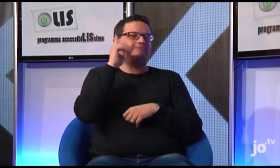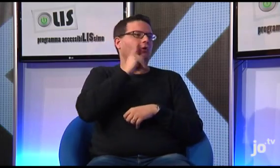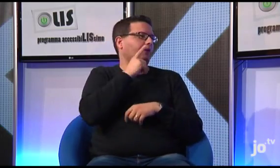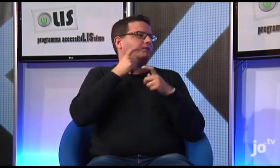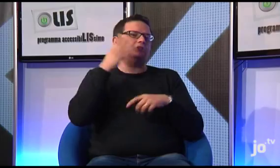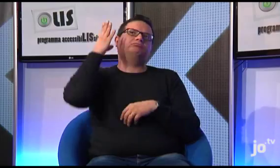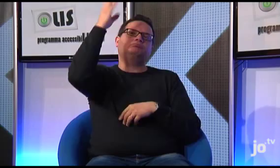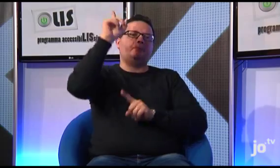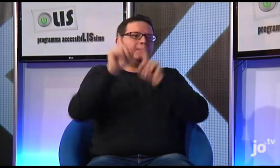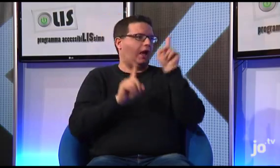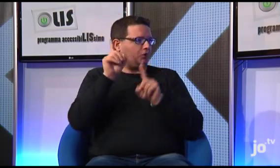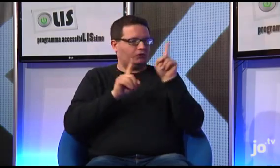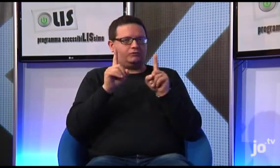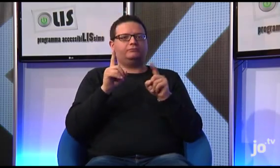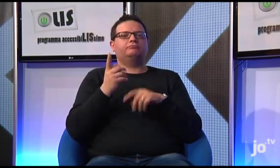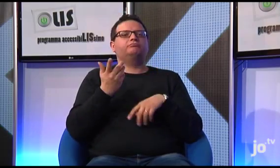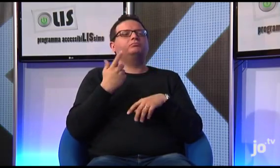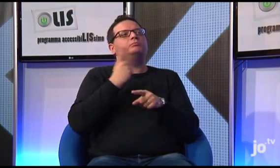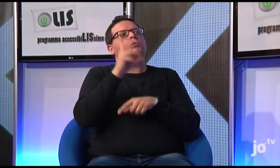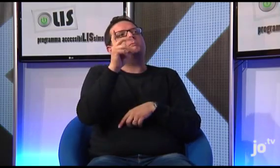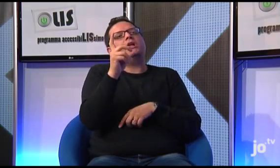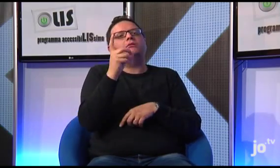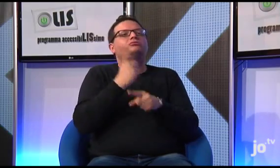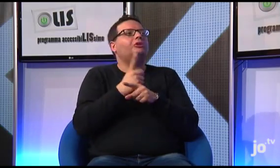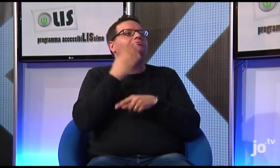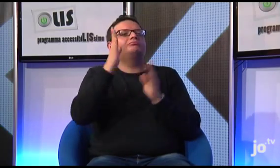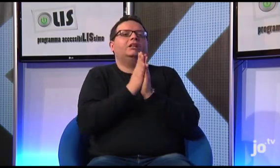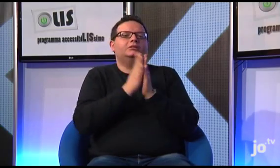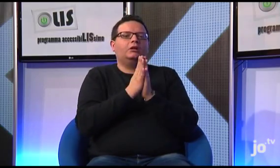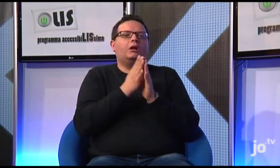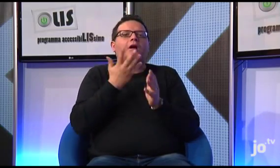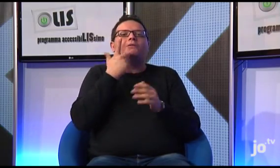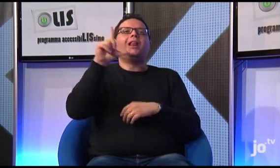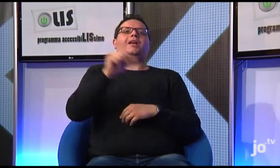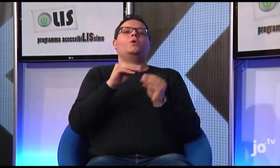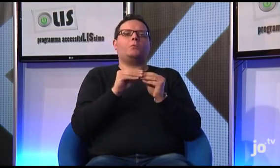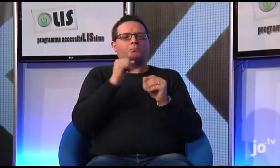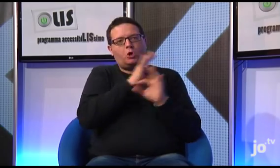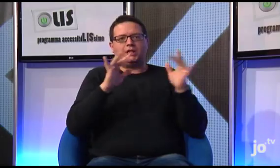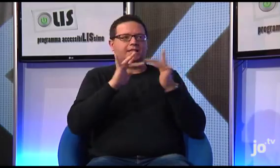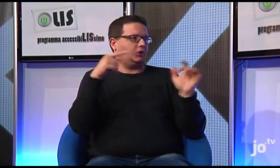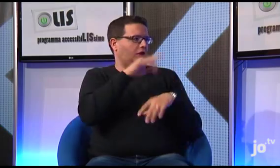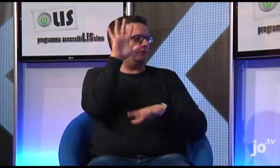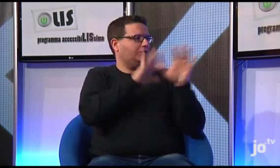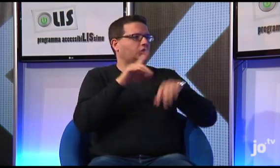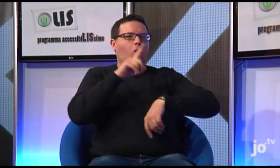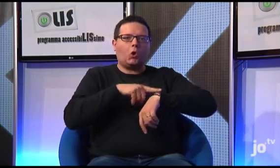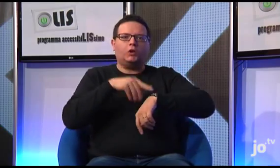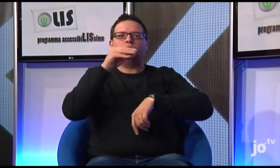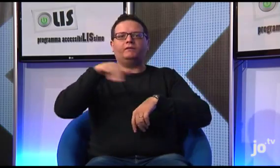per esempio, una persona sorda fa un viaggio a Milano e vuole partecipare ad una celebrazione domenicale in LIS, può tranquillamente consultare il sito informarsi sul luogo e l'orario.